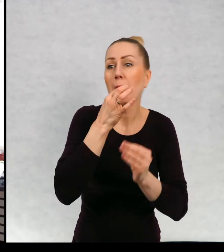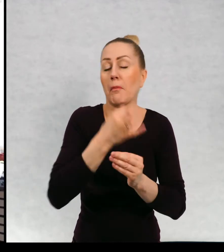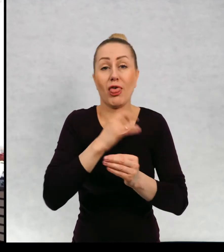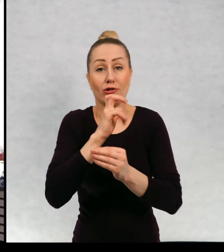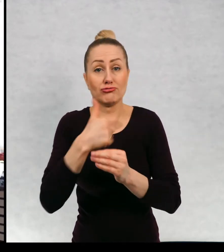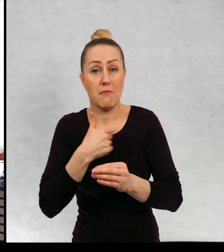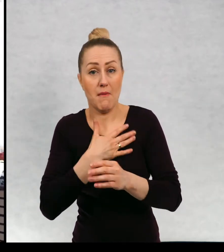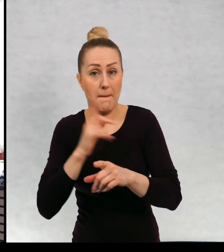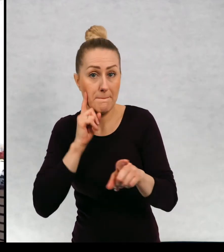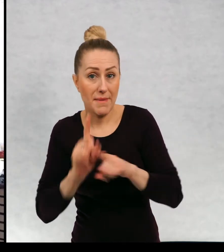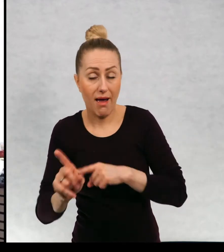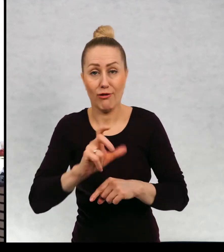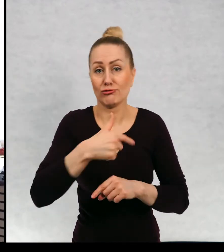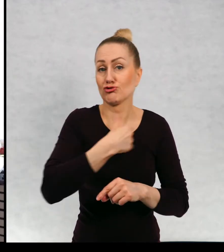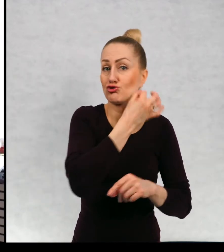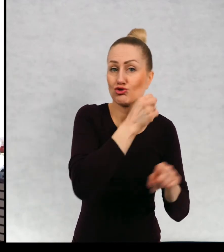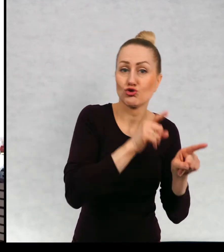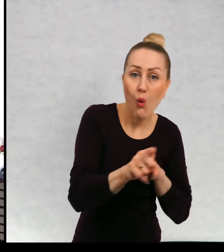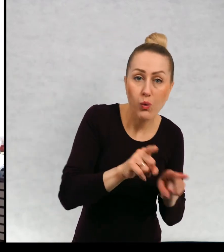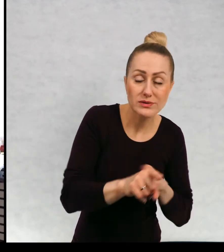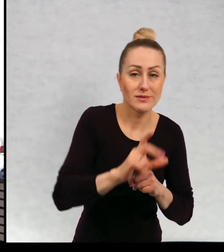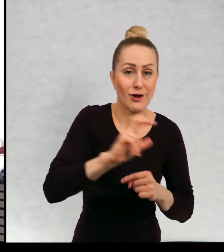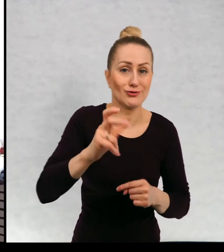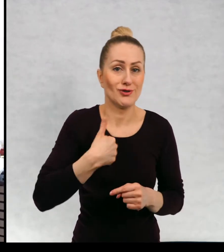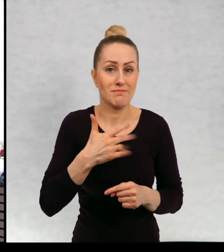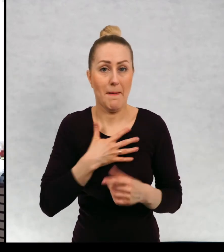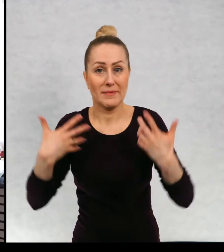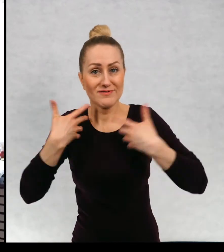czy mam brata? Czy mam siostrę? Czy mam zwierzęta?